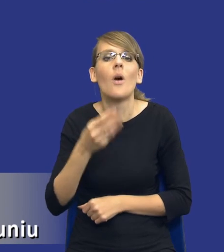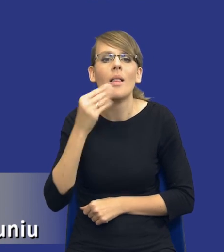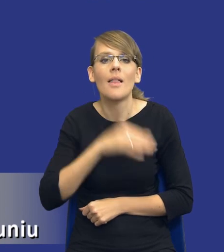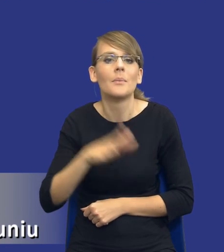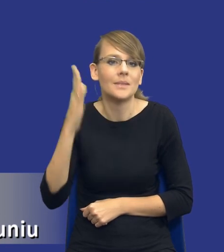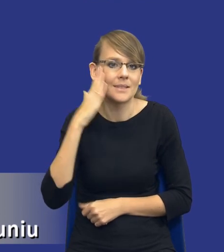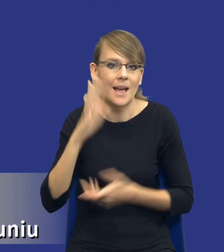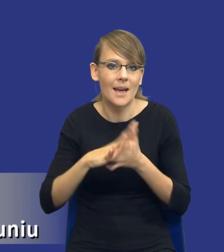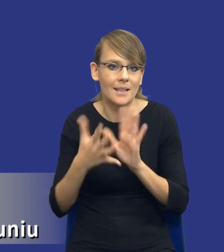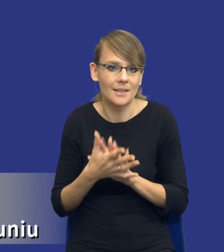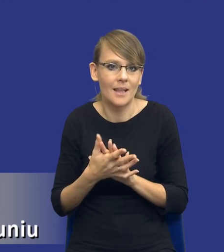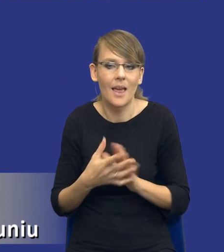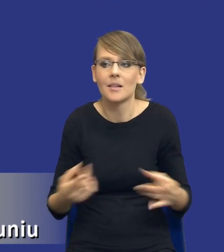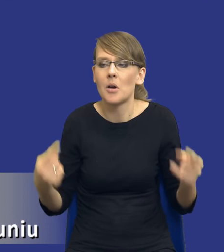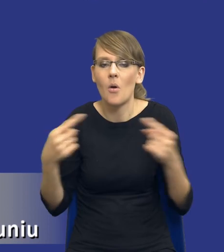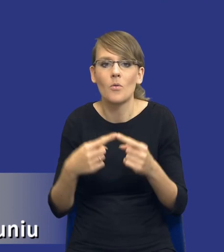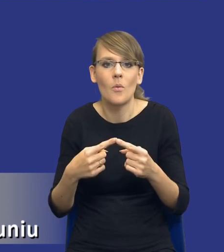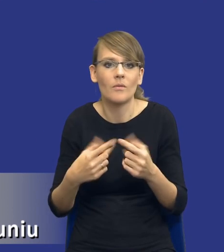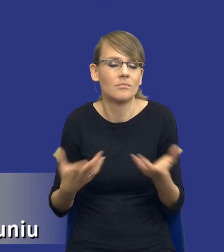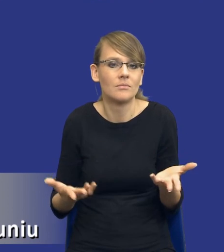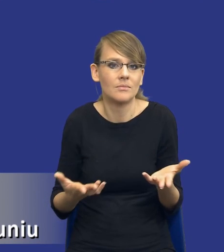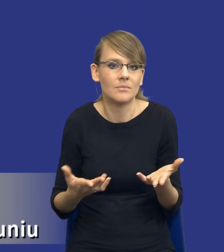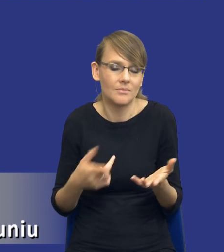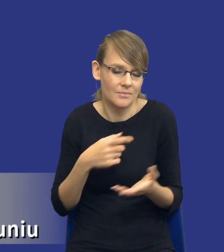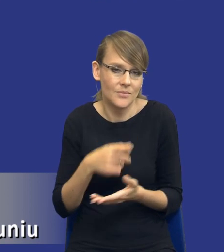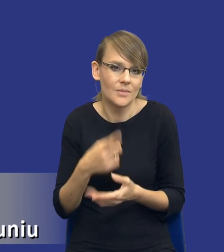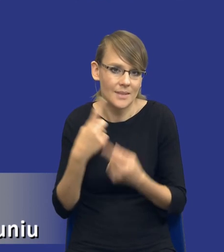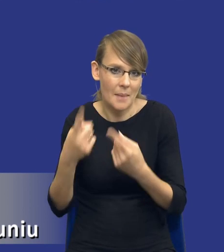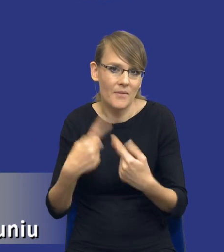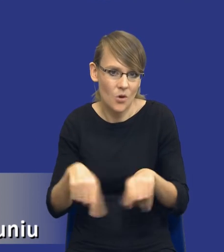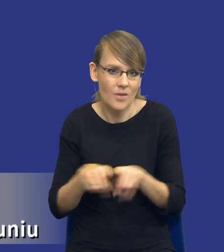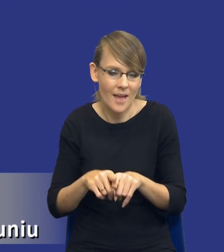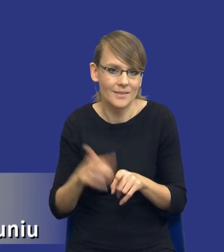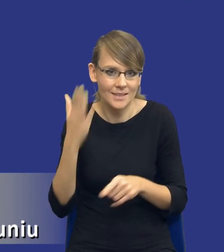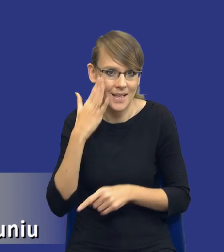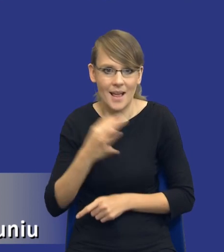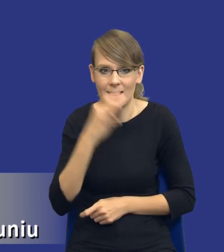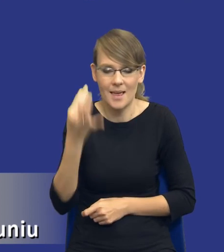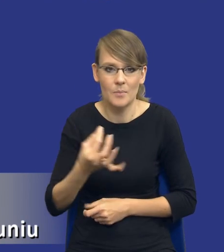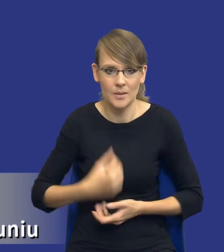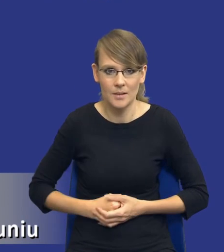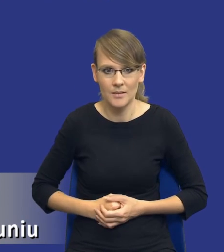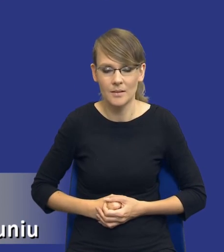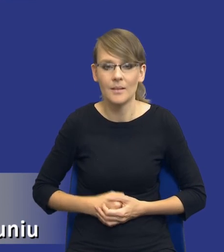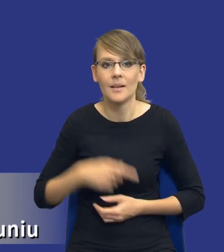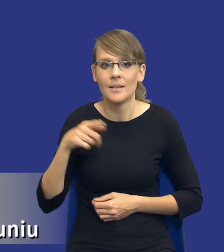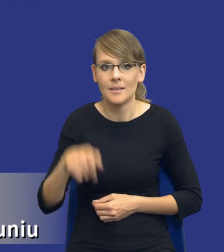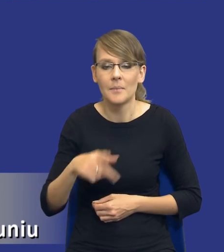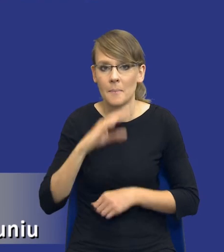rynek właściwy dla przedmiotu zamówienia jak nie sami wykonawcy. Tam gdzie rzeczywiście zamówienie poprzez